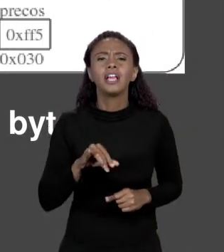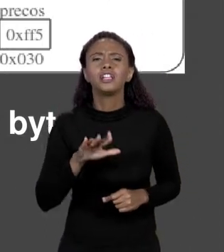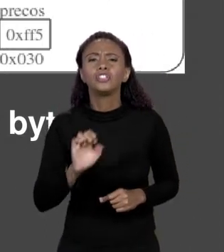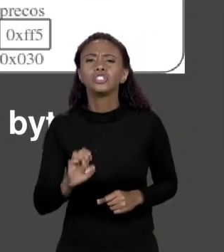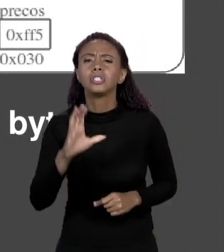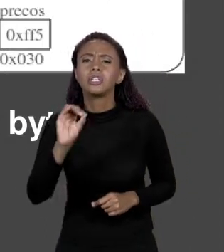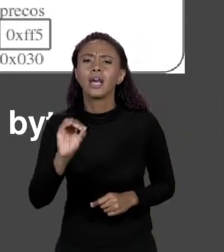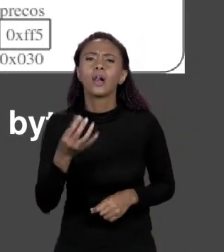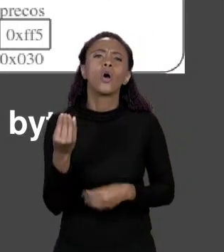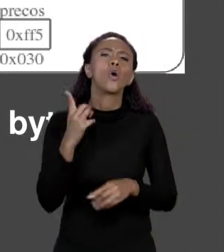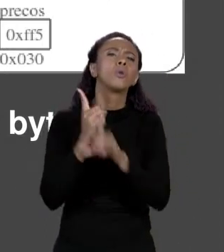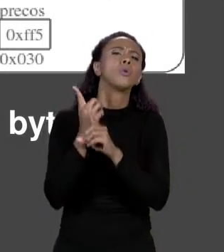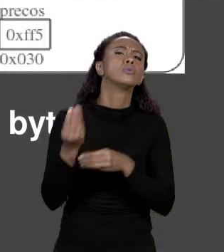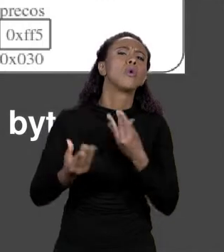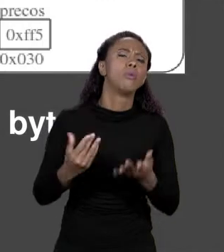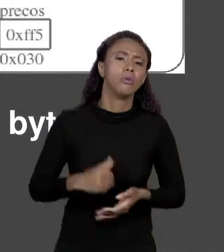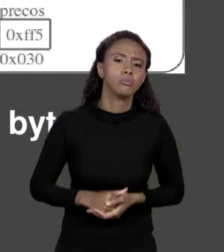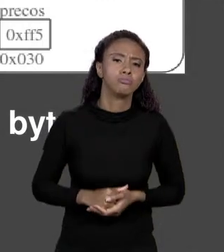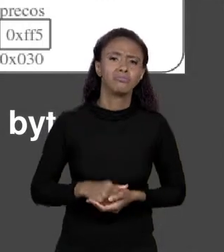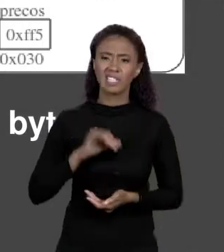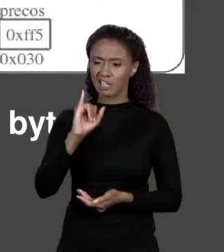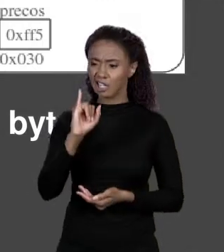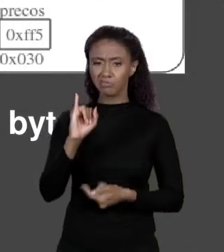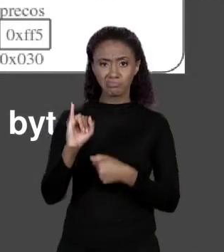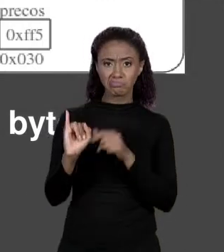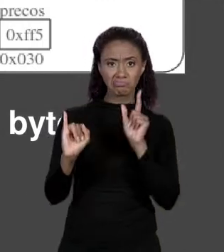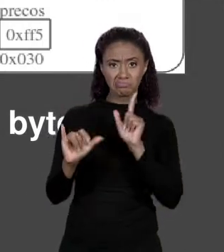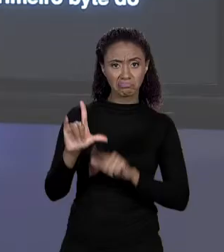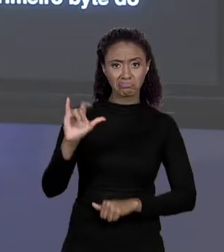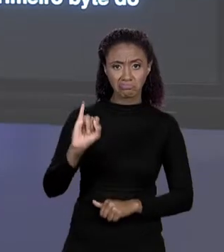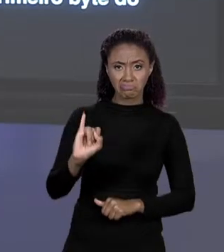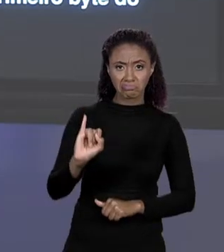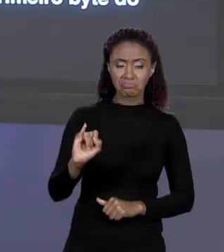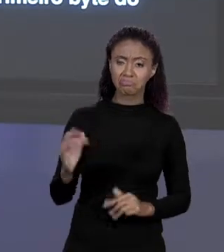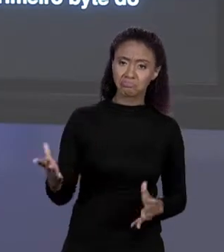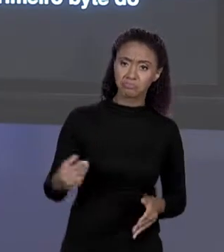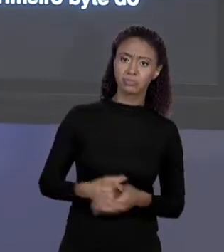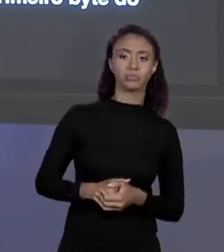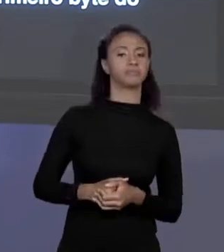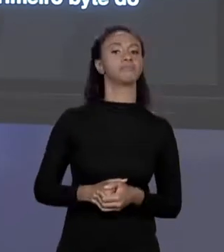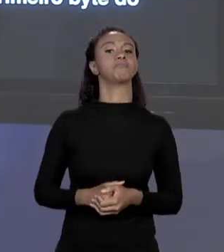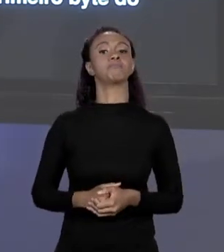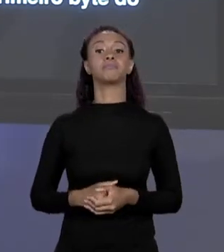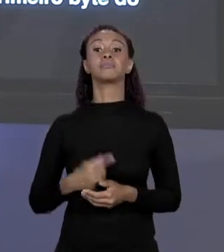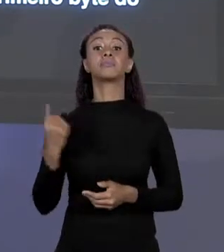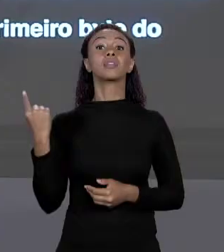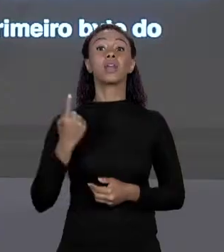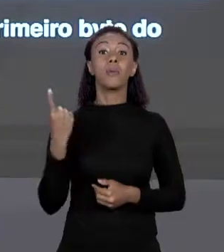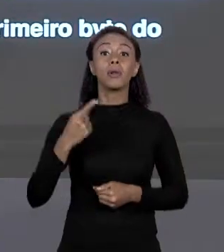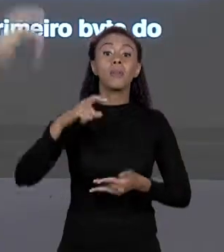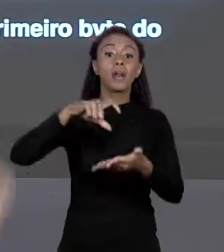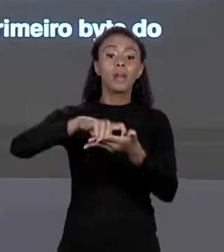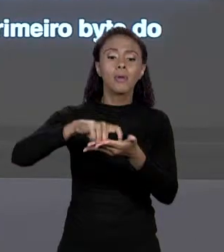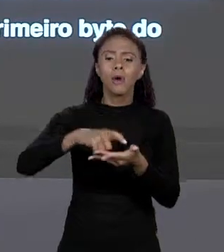DETERMINADO ÍNDICE? UM I QUALQUER. PRIMEIRO ELE VAI ARRANJANDO MEMÓRIAS CORRESPONDENTES A PREÇOS, EU